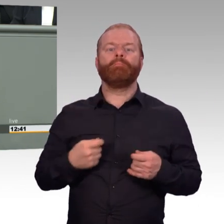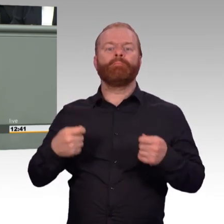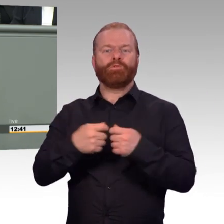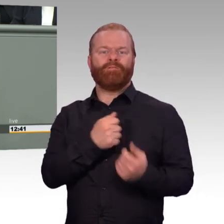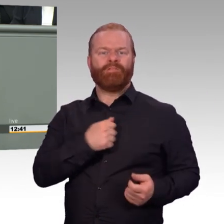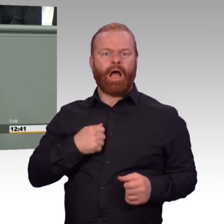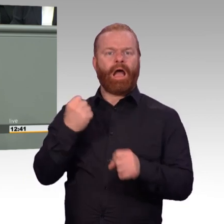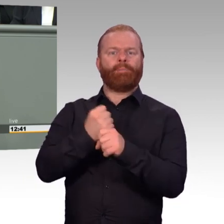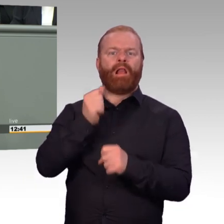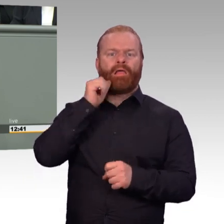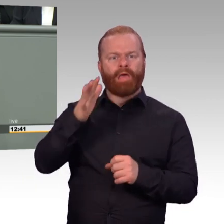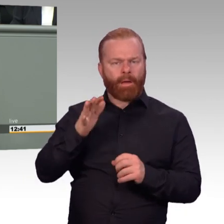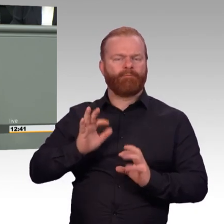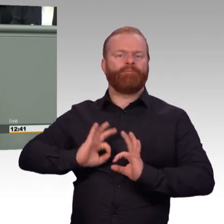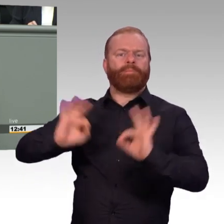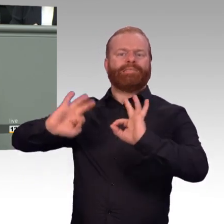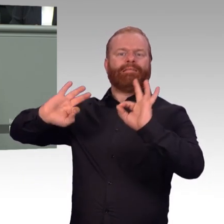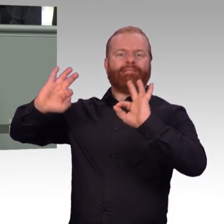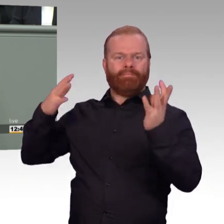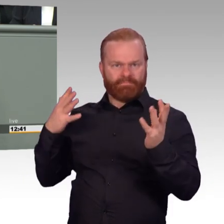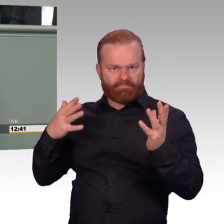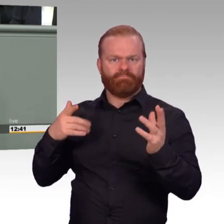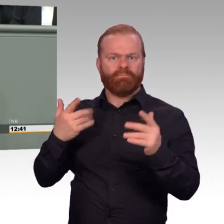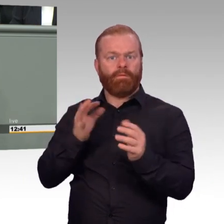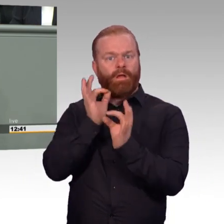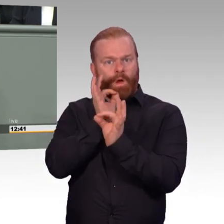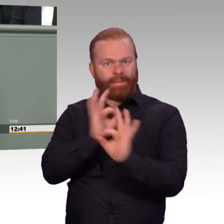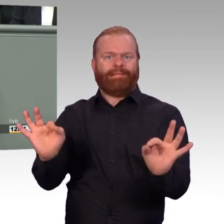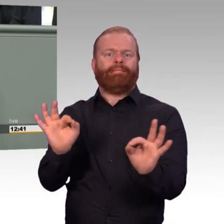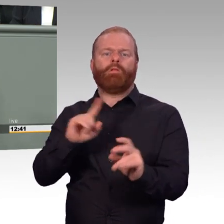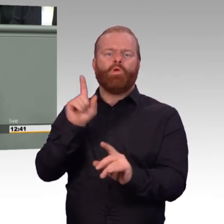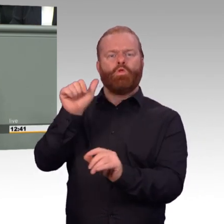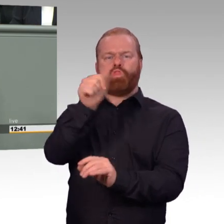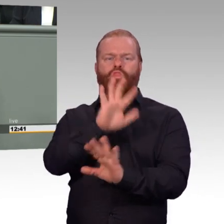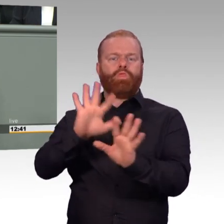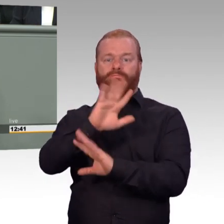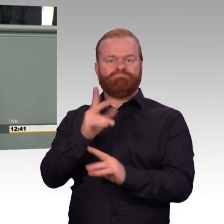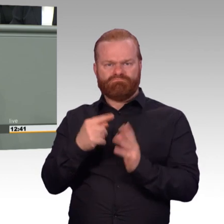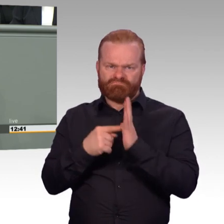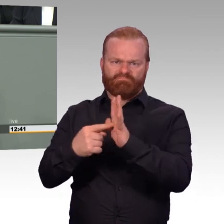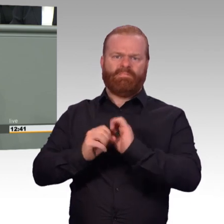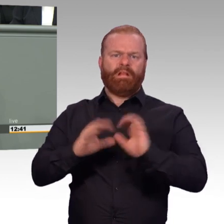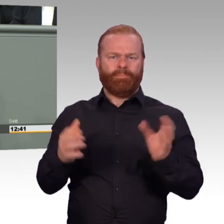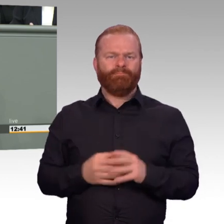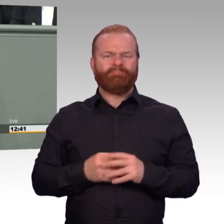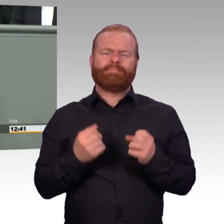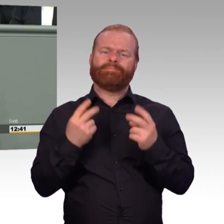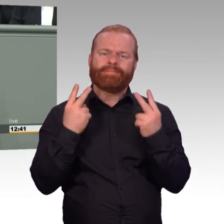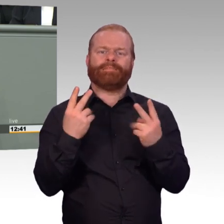Auf der anderen Seite gibt es aber durchaus Nachholbedarf. Und alle meine Vorredner sind fast auf dieses Thema schon eingegangen,